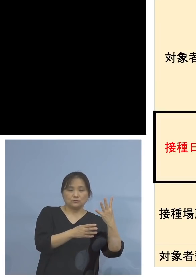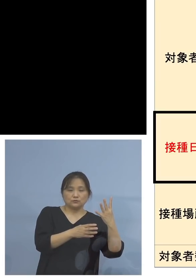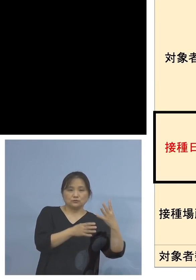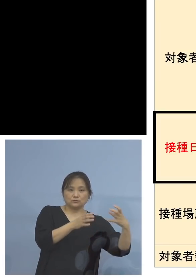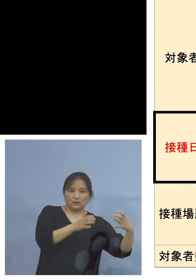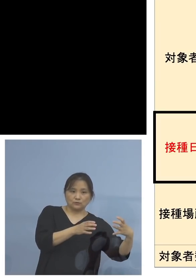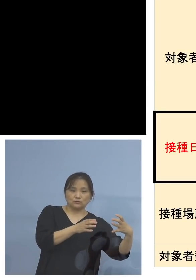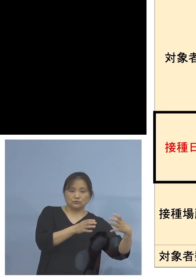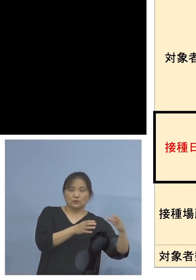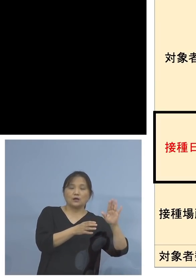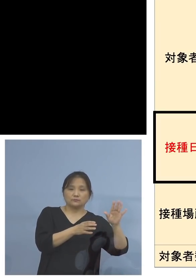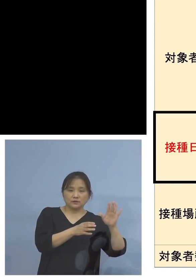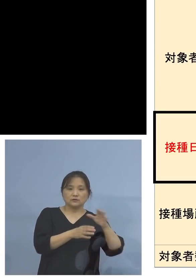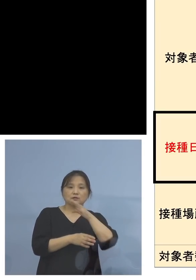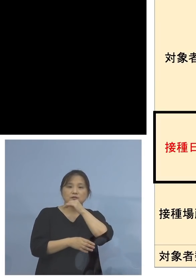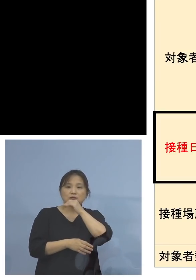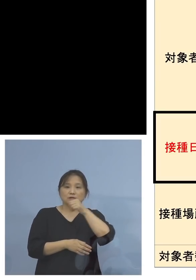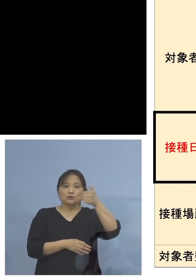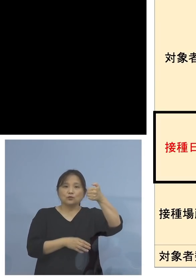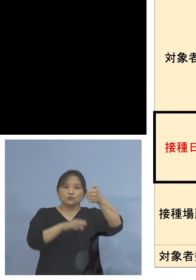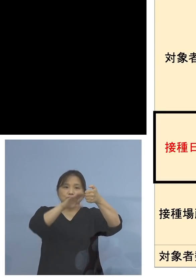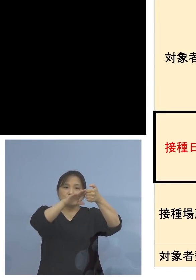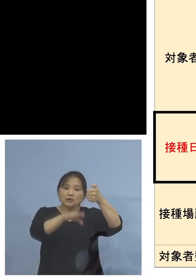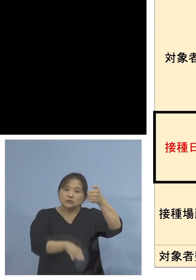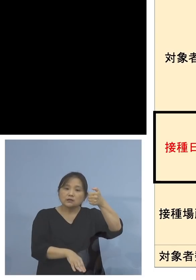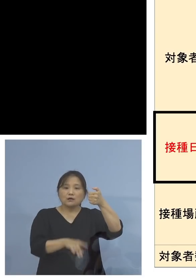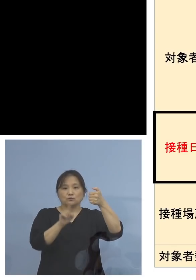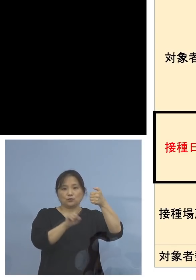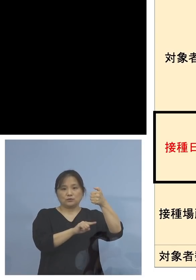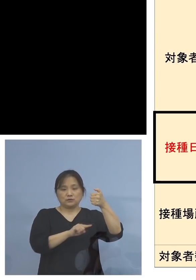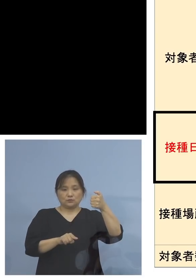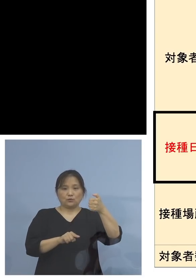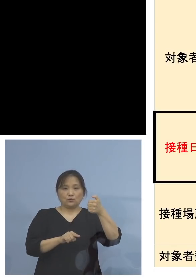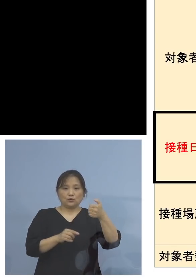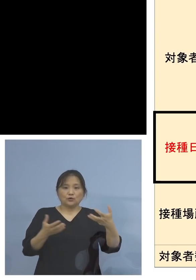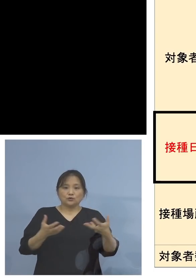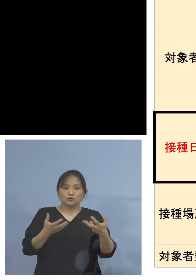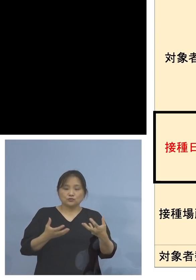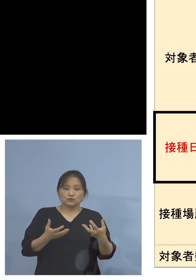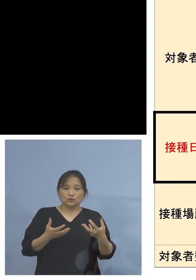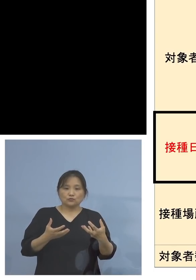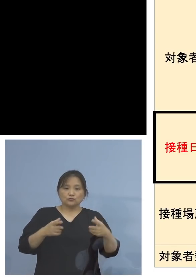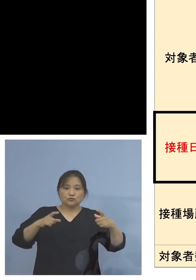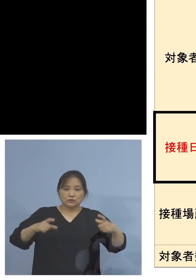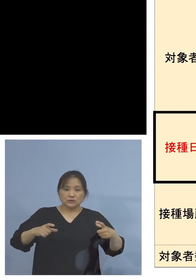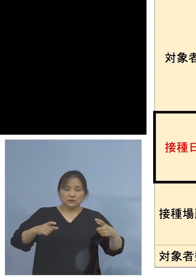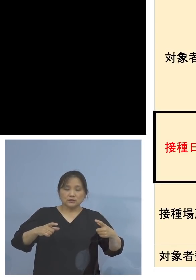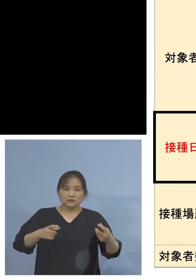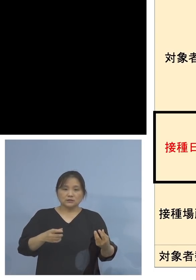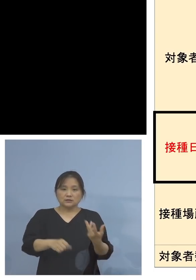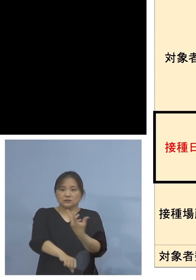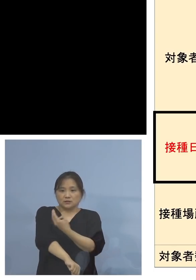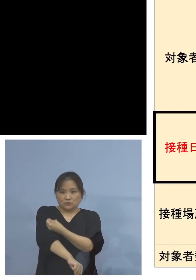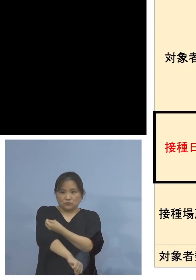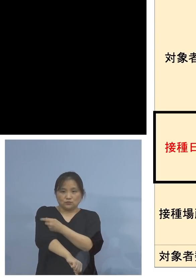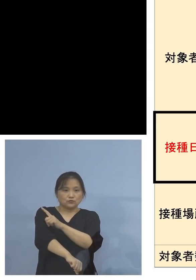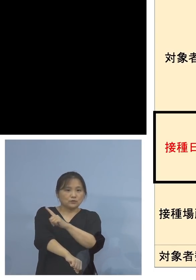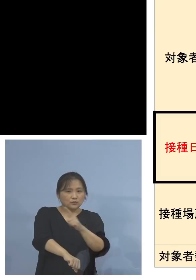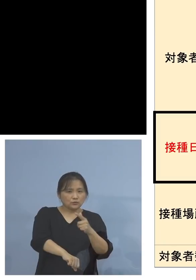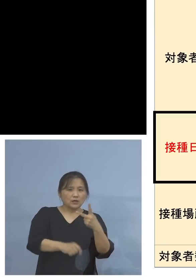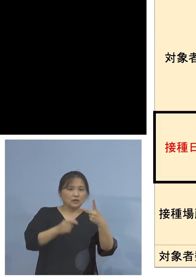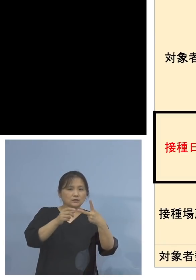また50代以下の方、職域接種などで 2度目のワクチンが、なんらかの都合で